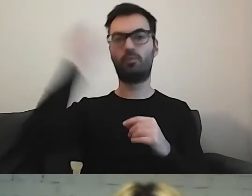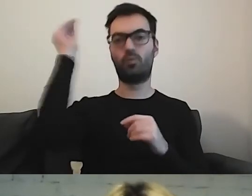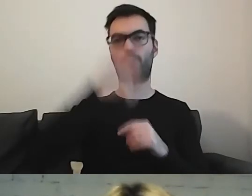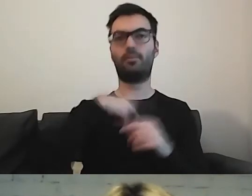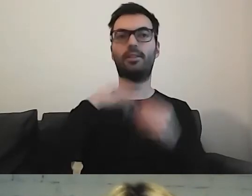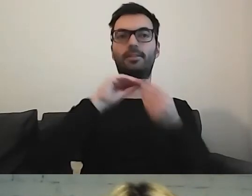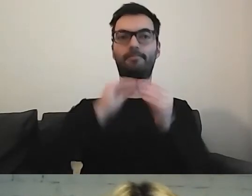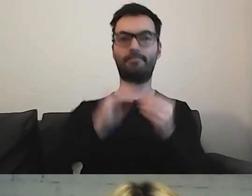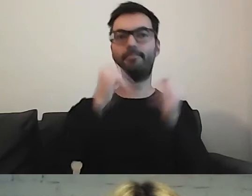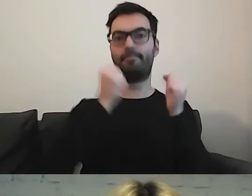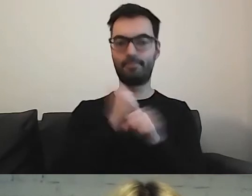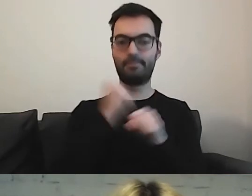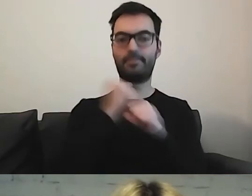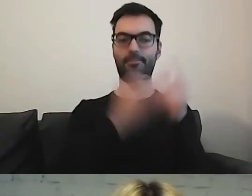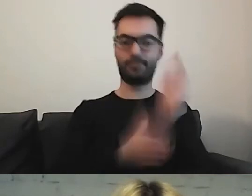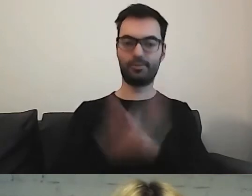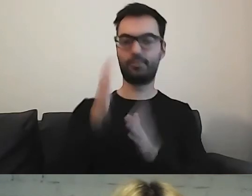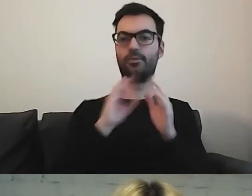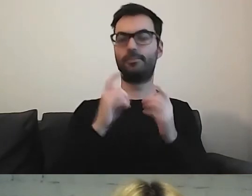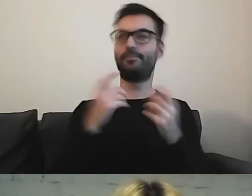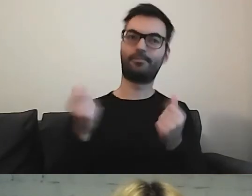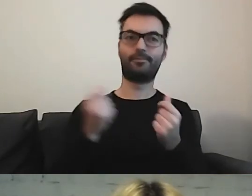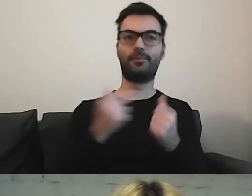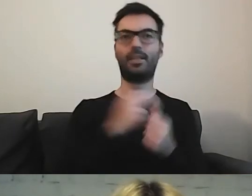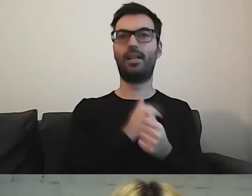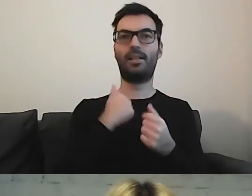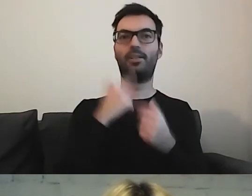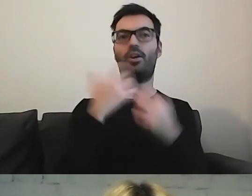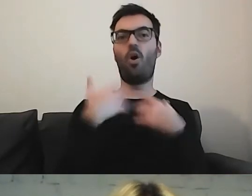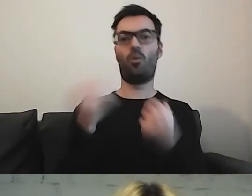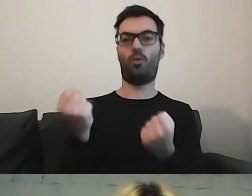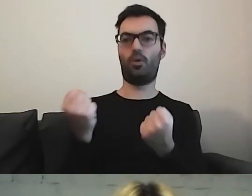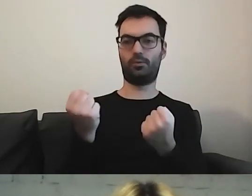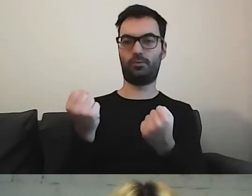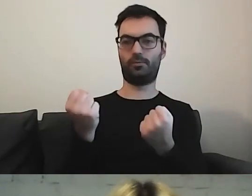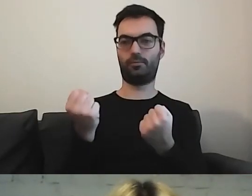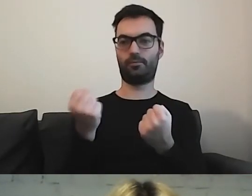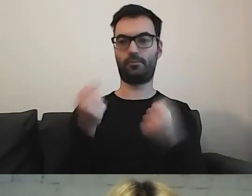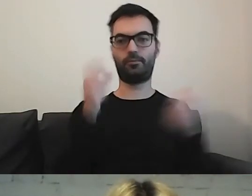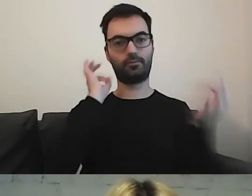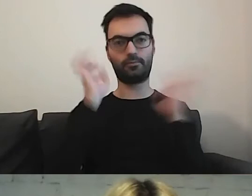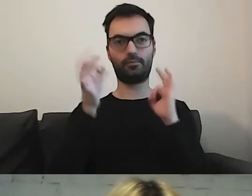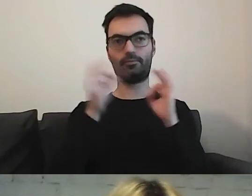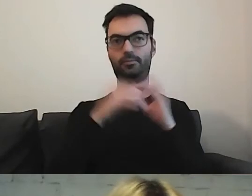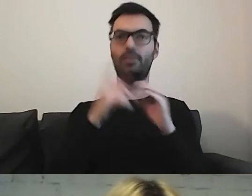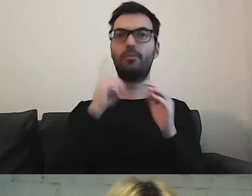co dla naszych odbiorców, użytkowników tych informacji, będzie jak najbardziej użyteczne.